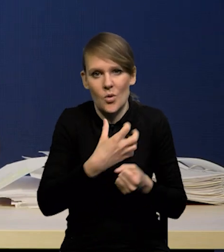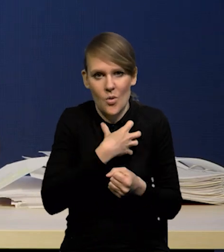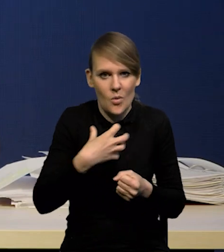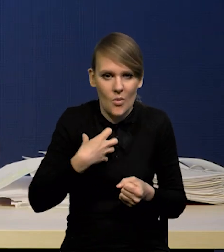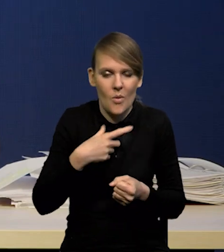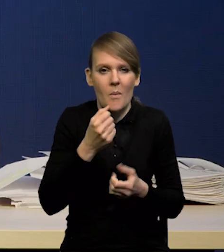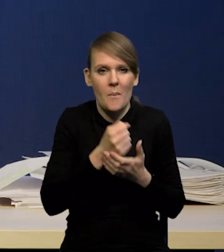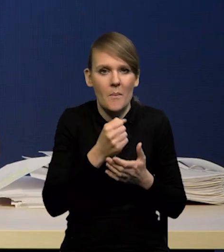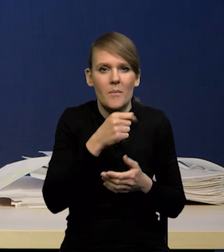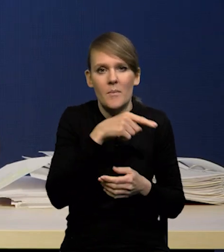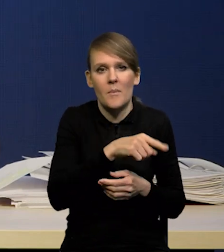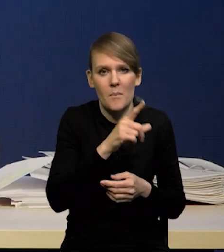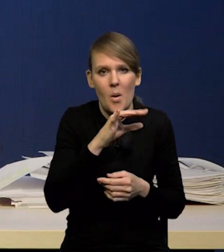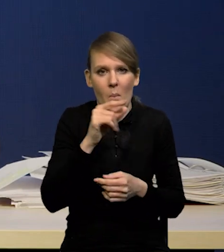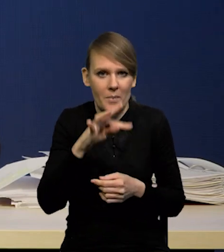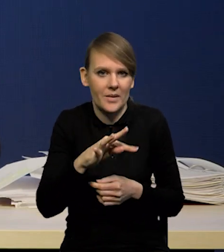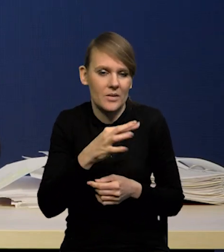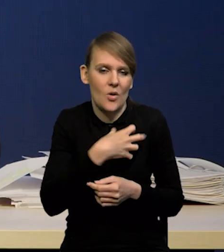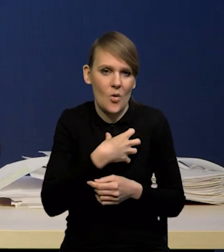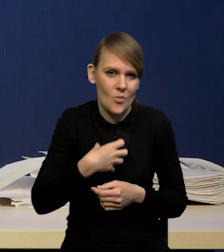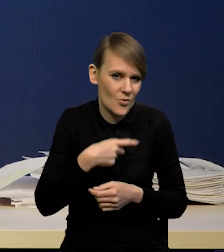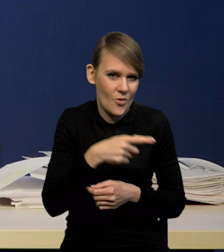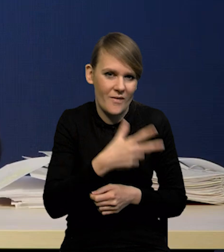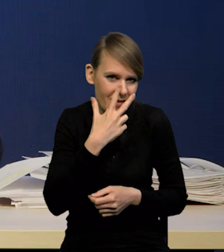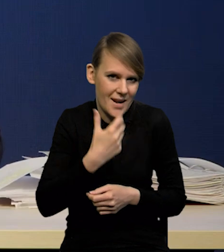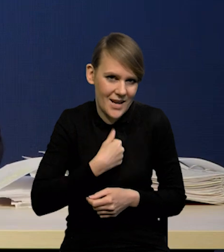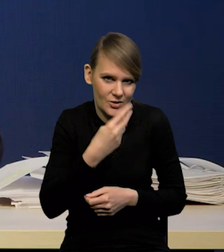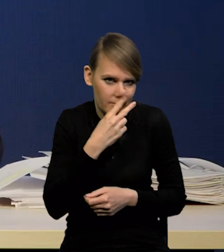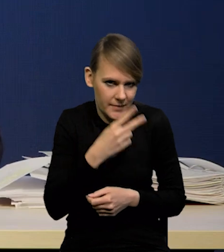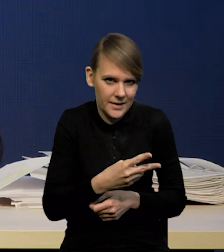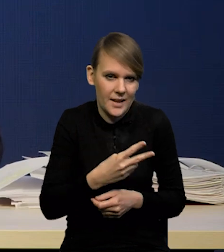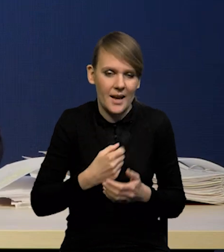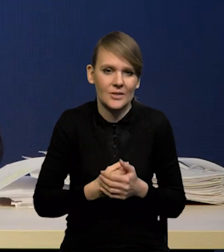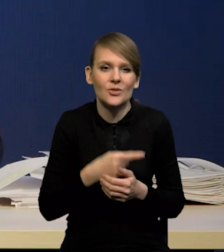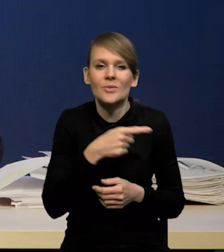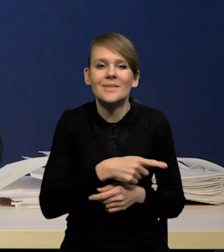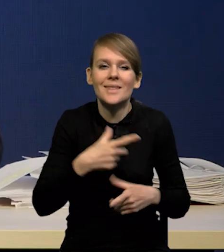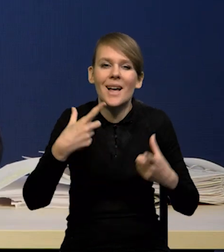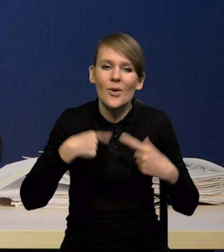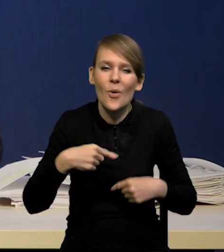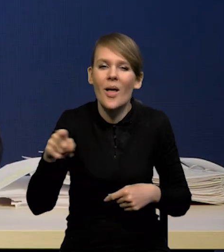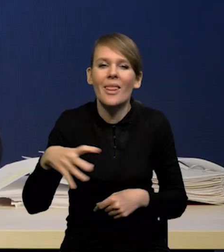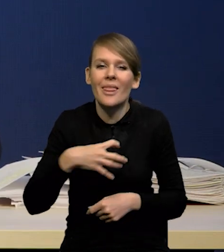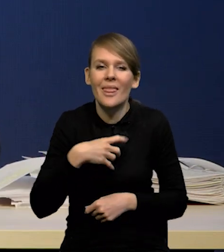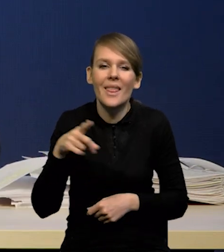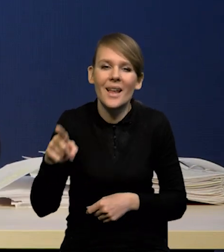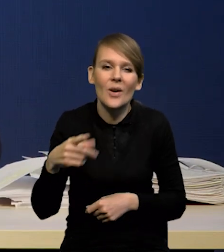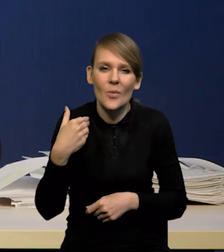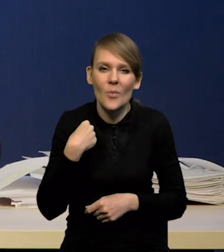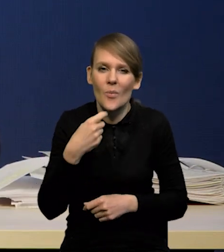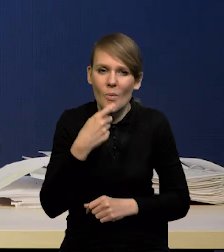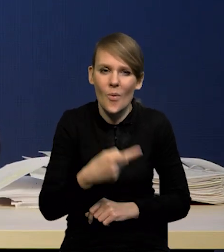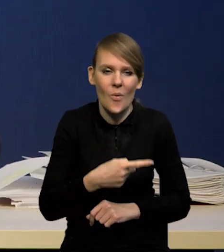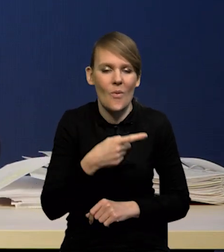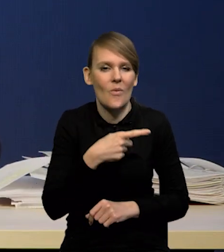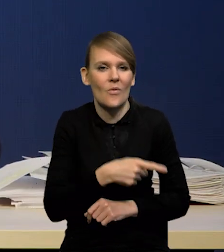popytu w gospodarce. I to widać gołym okiem, bo to zaskoczenie, o którym Pan Dyrektor Kotłowski powiedział z konsumpcją.